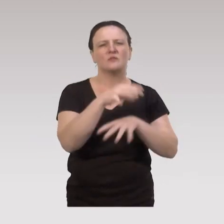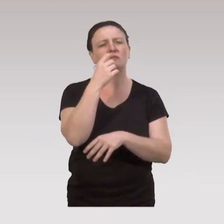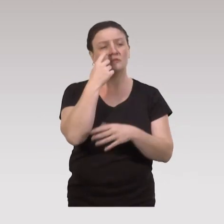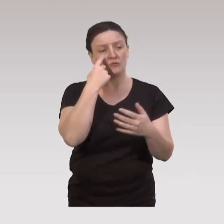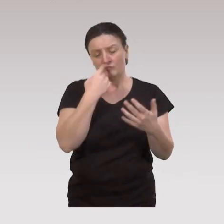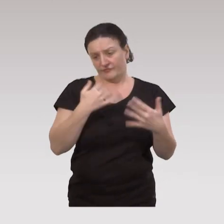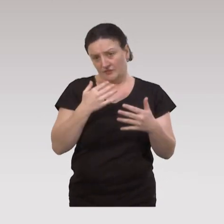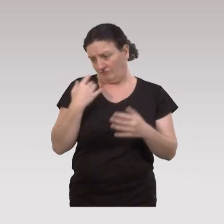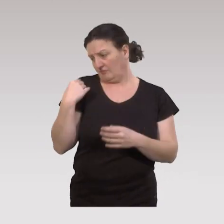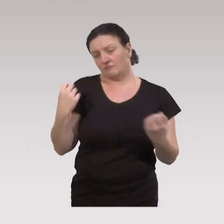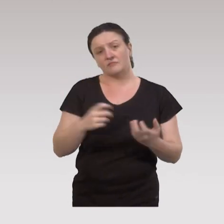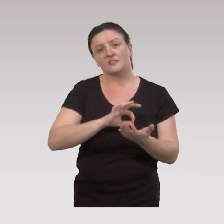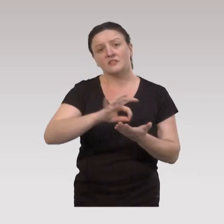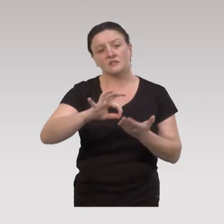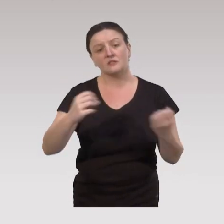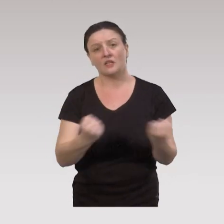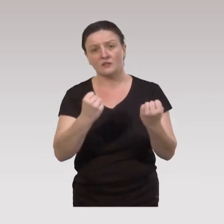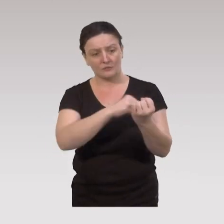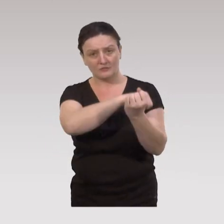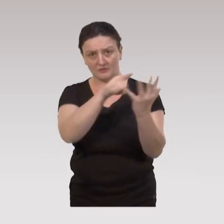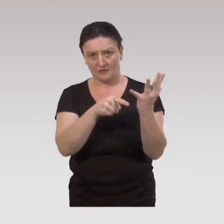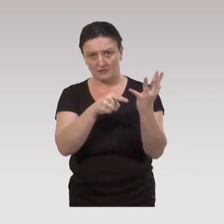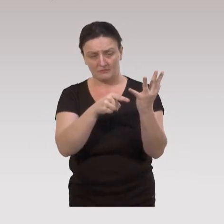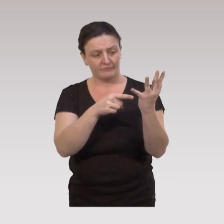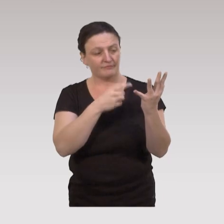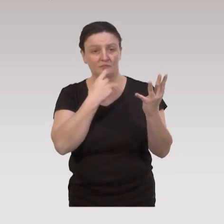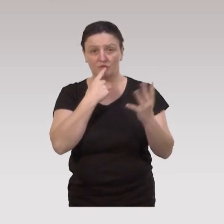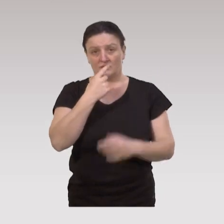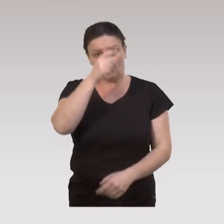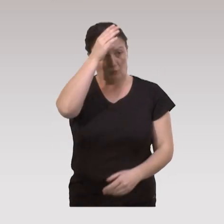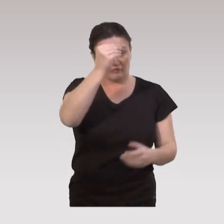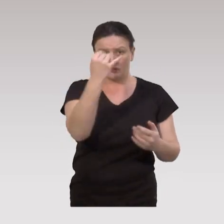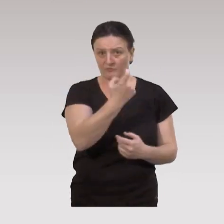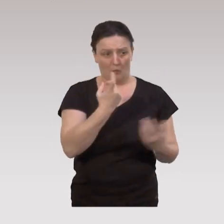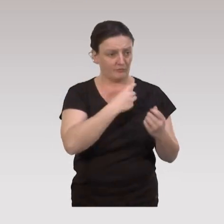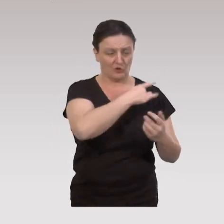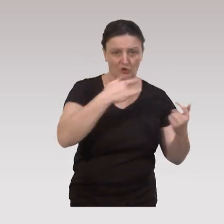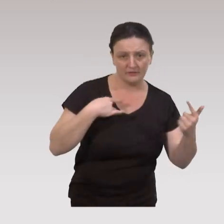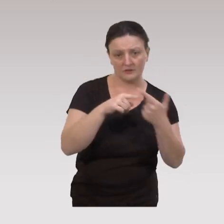On a vu que les stratégies d'action sont au nombre de cinq. Donc les professionnels sont des professionnels de santé,